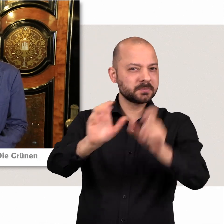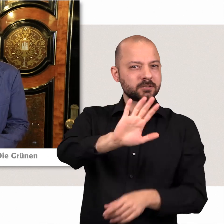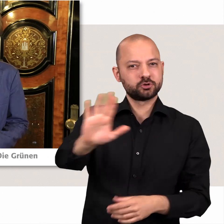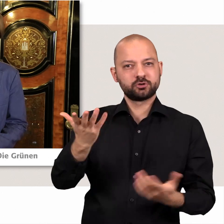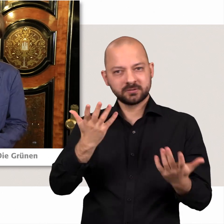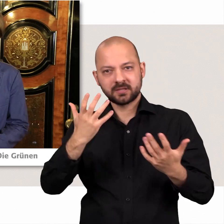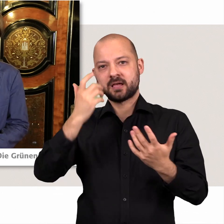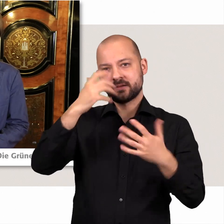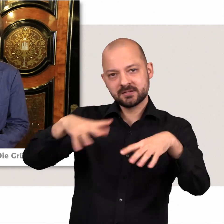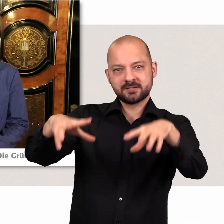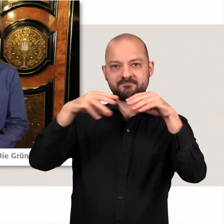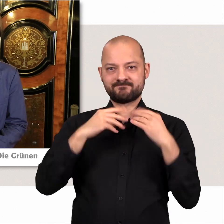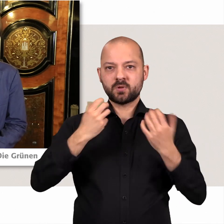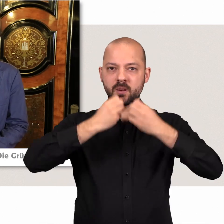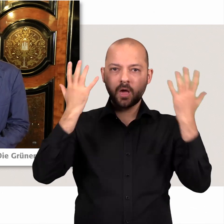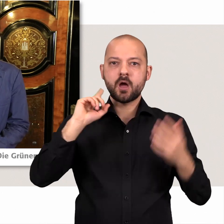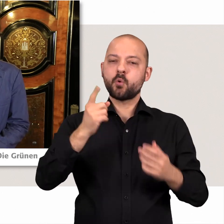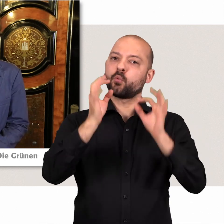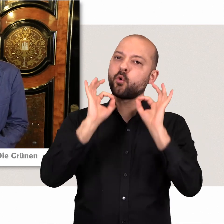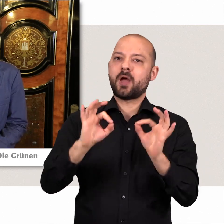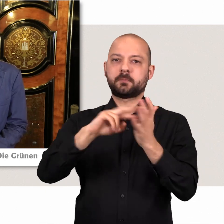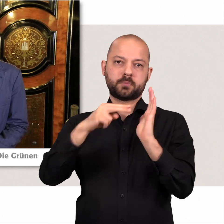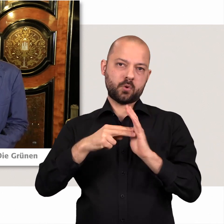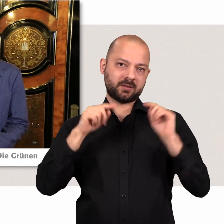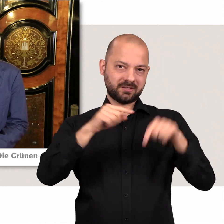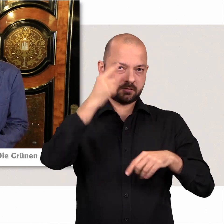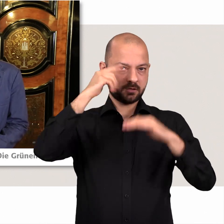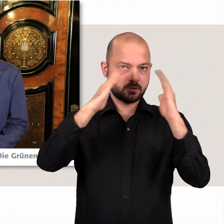und natürlich dann im Rathaus in konkrete Politik zu gießen und es ist natürlich wichtig,